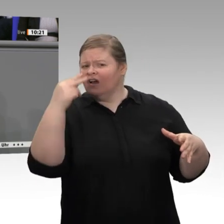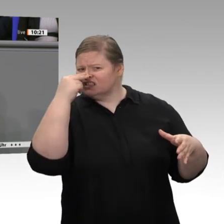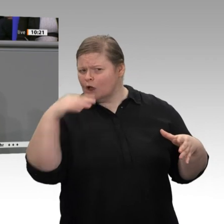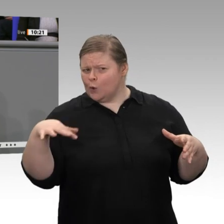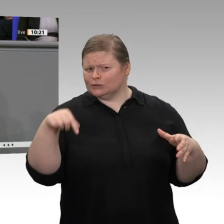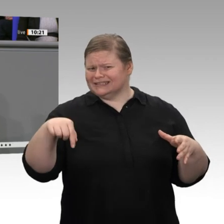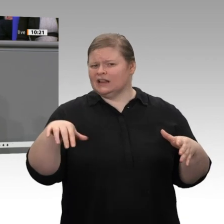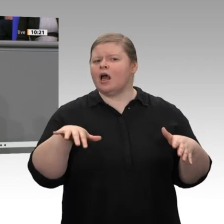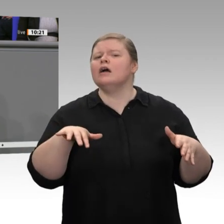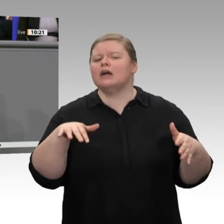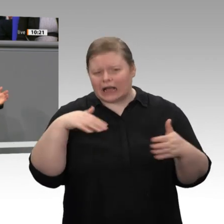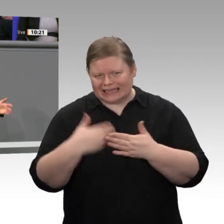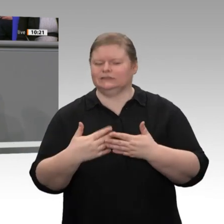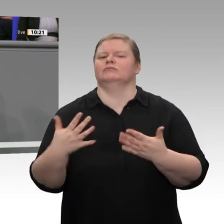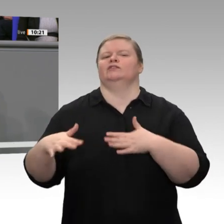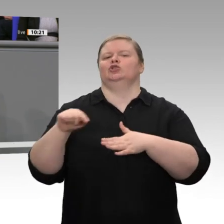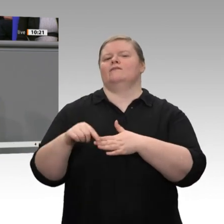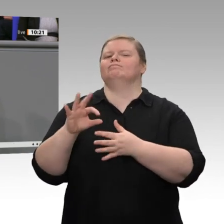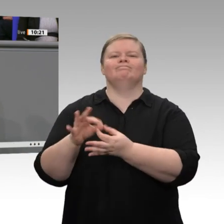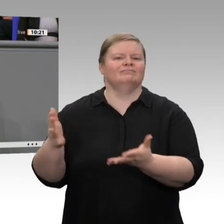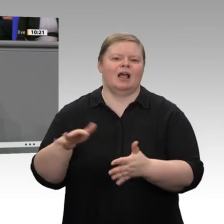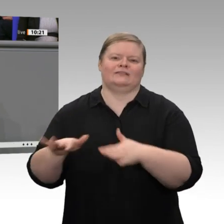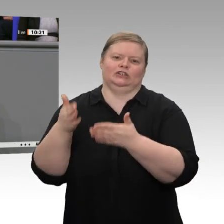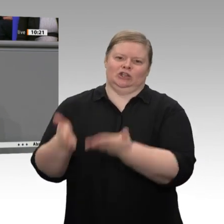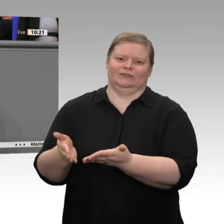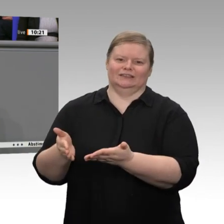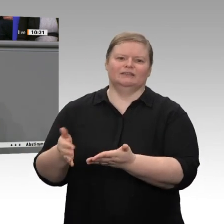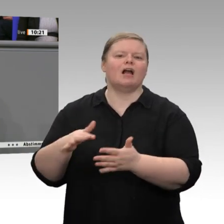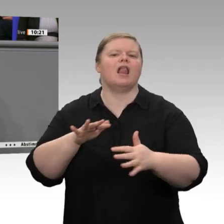steht mit dem Agribusiness, mit den vor- und nachgelagerten Bereichen, in Verbindung.